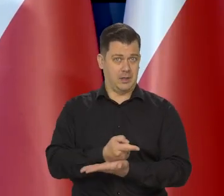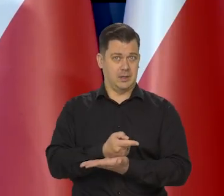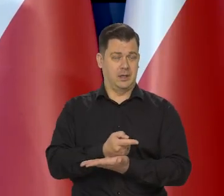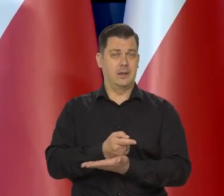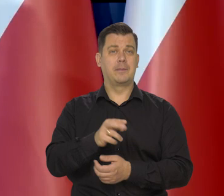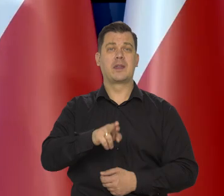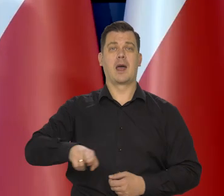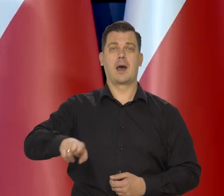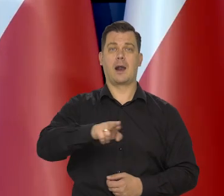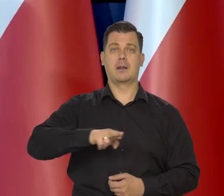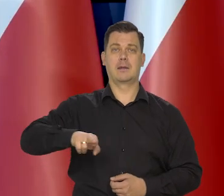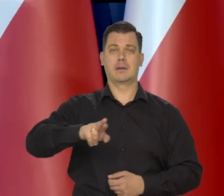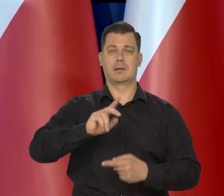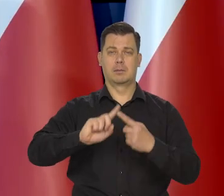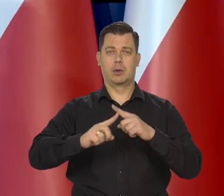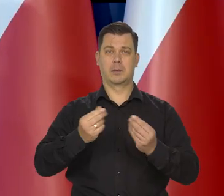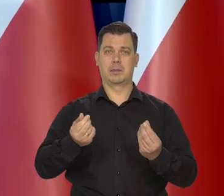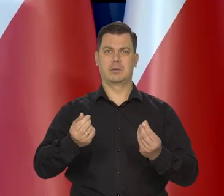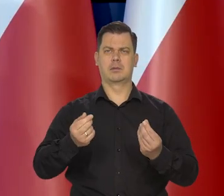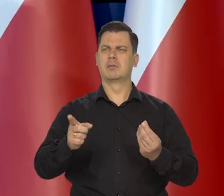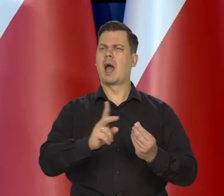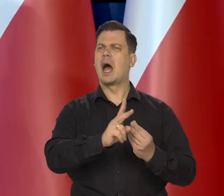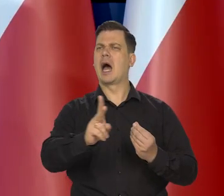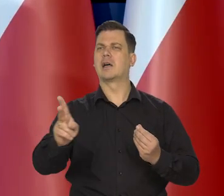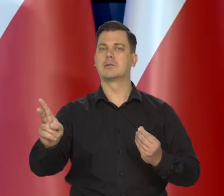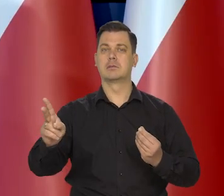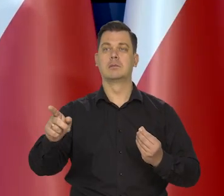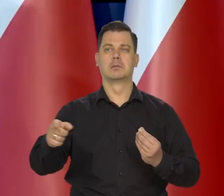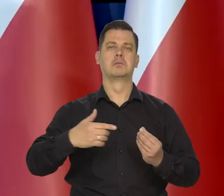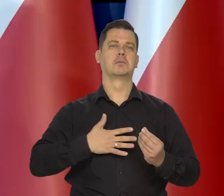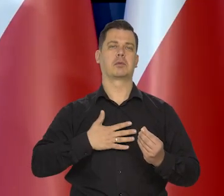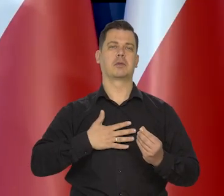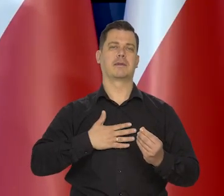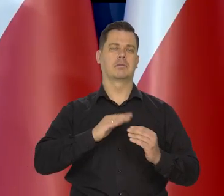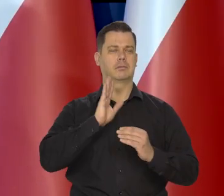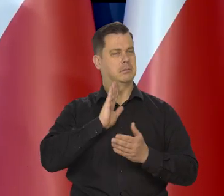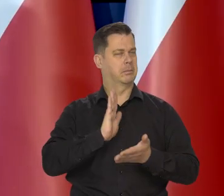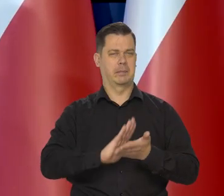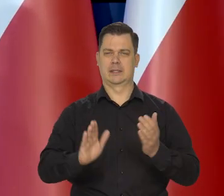wszyscy odpowiedzialni analitycy rynkowi spodziewali się właśnie takiej decyzji.